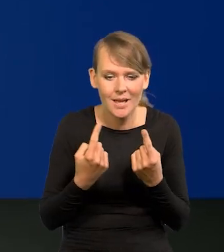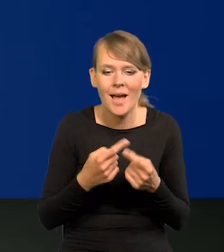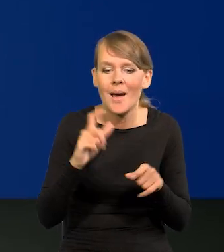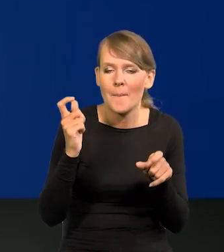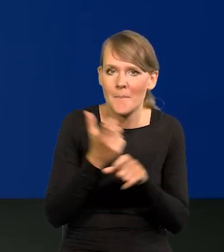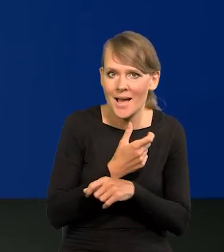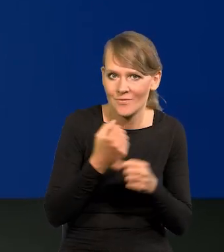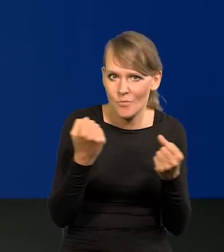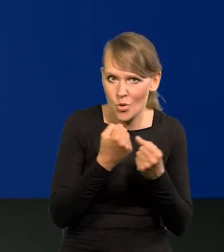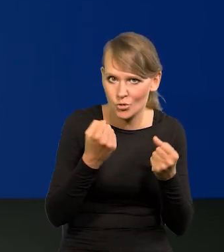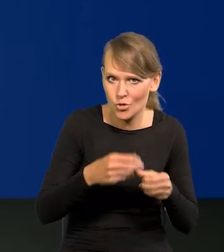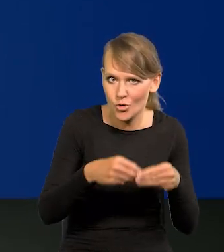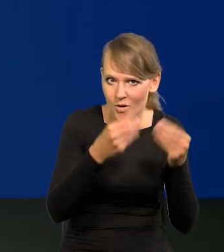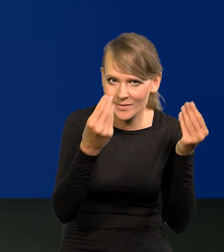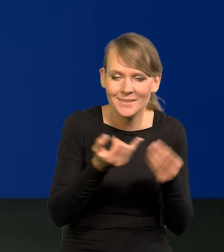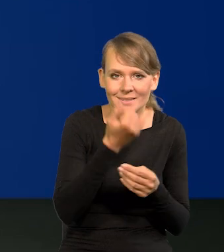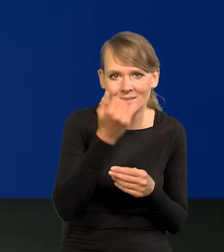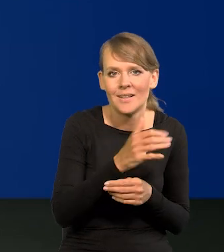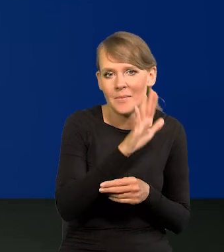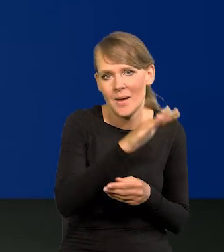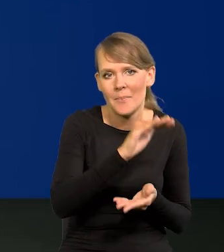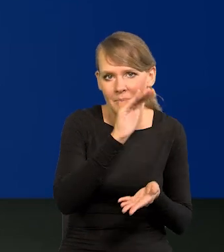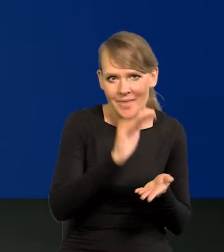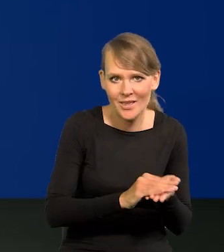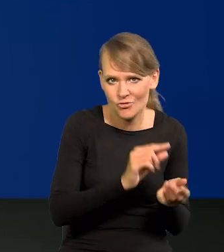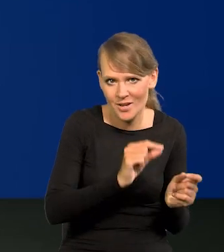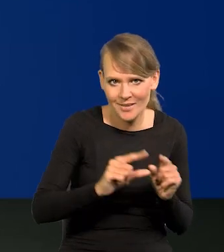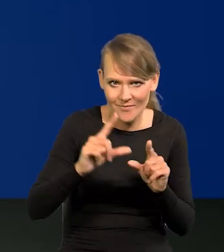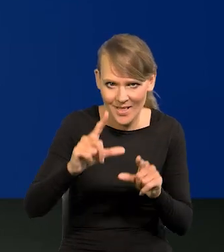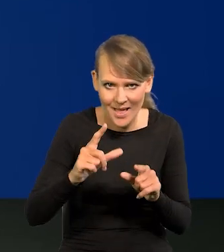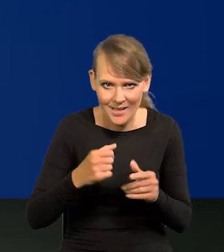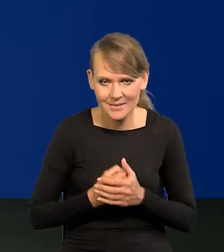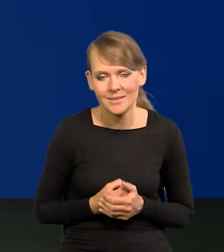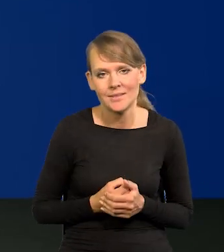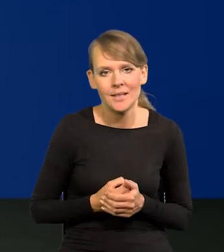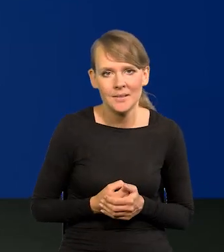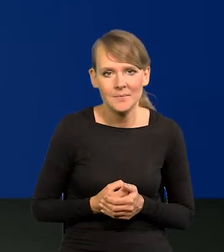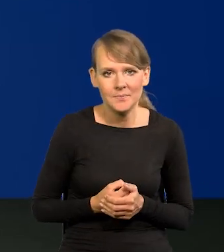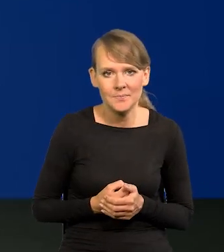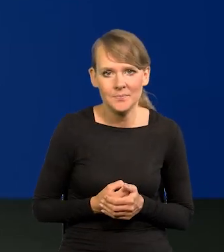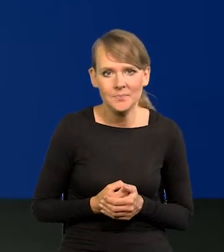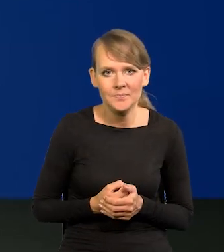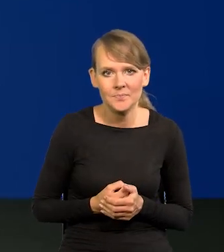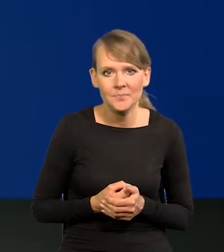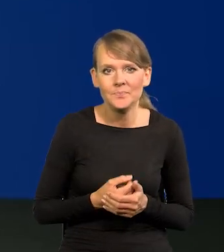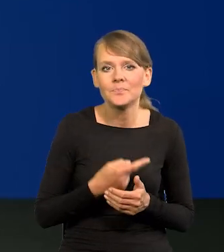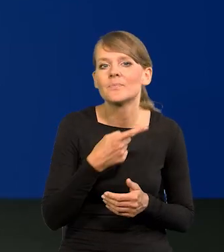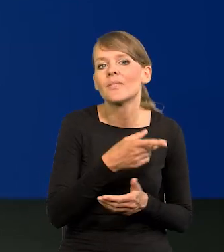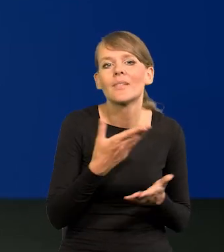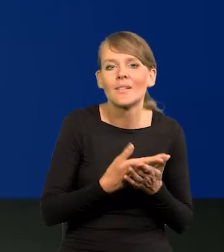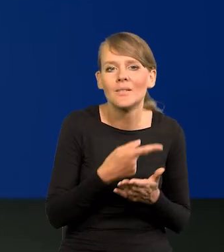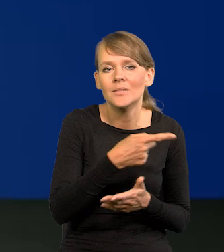Kraje wysoko rozwinięte mają zawsze niższą inflację w tendencji, bo się wolniej rozwijają.